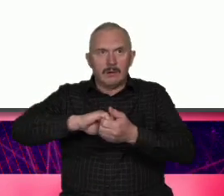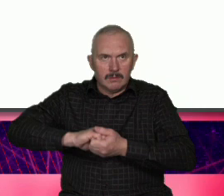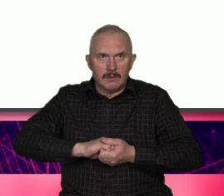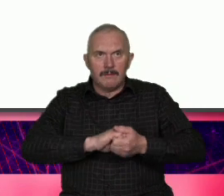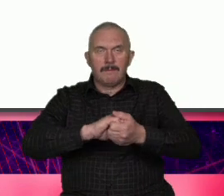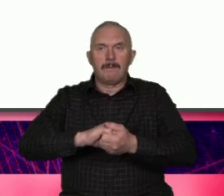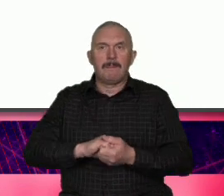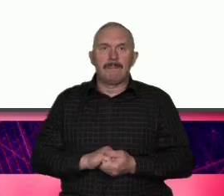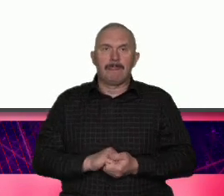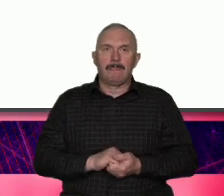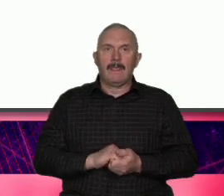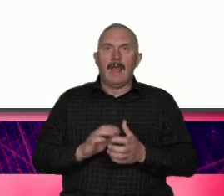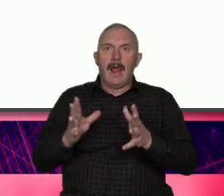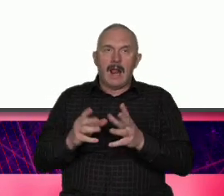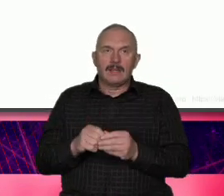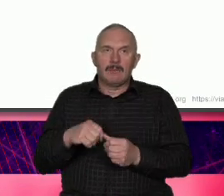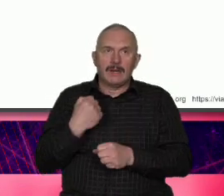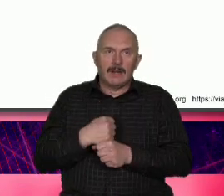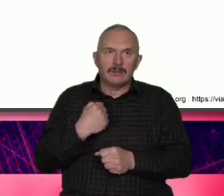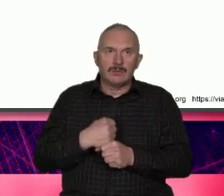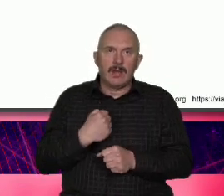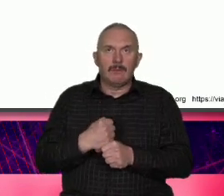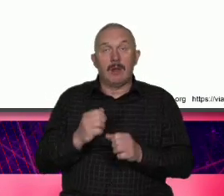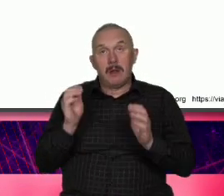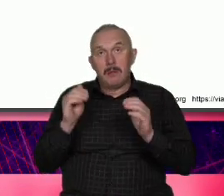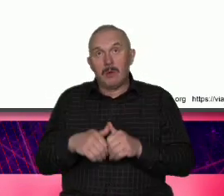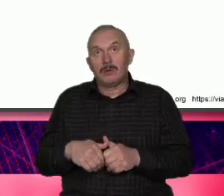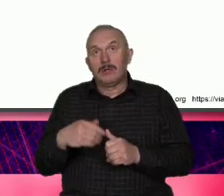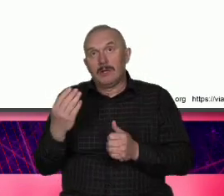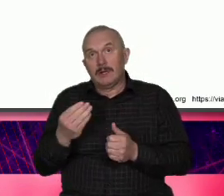i tak dalej tylko Poszukajmy może BMK dla